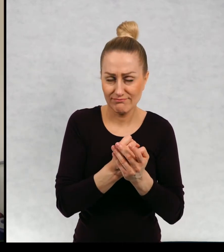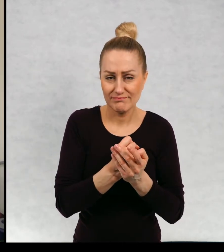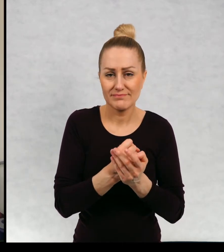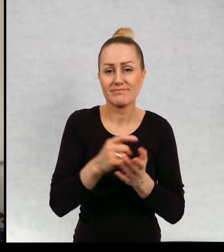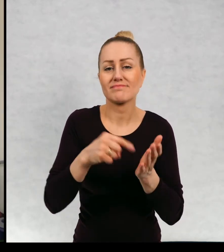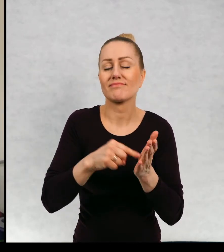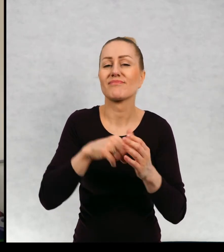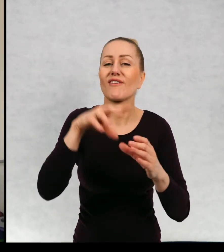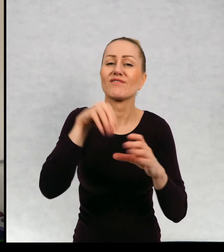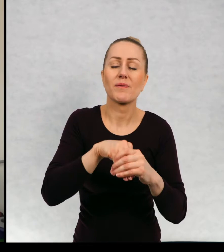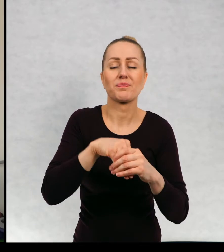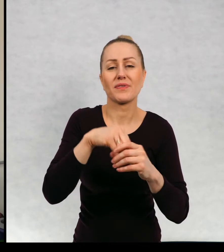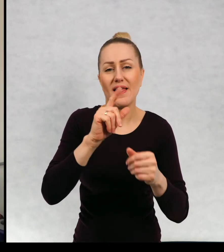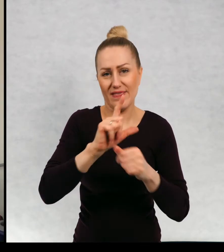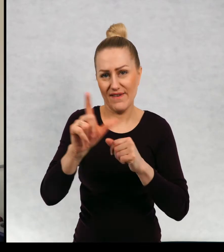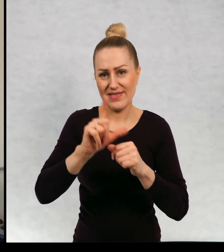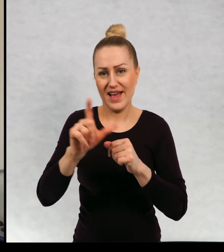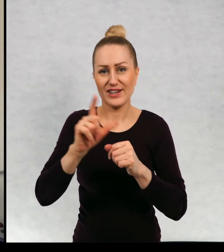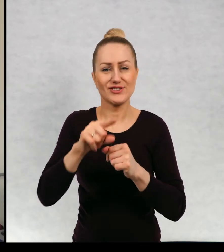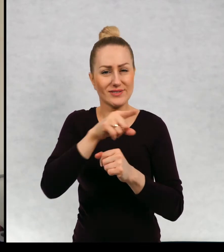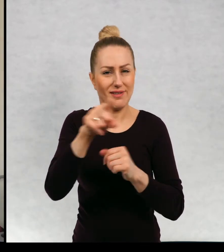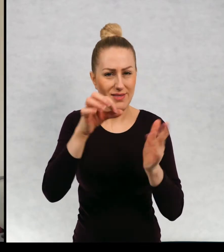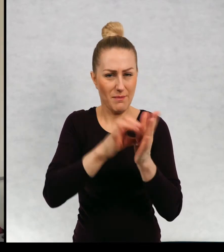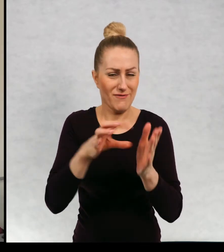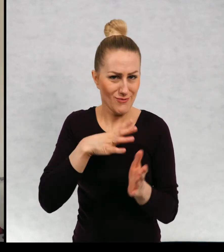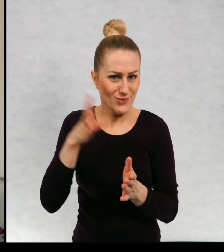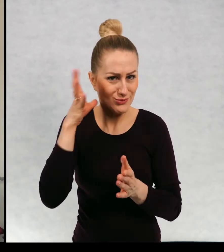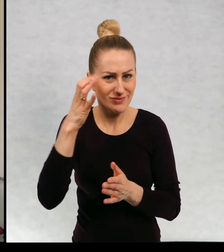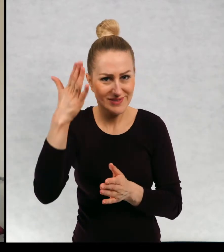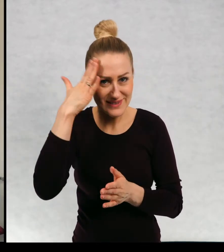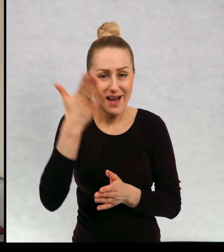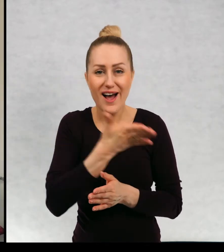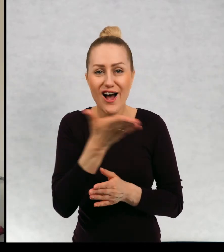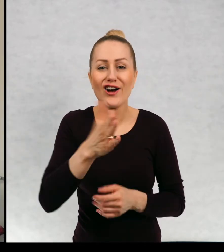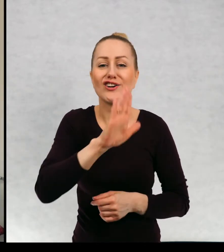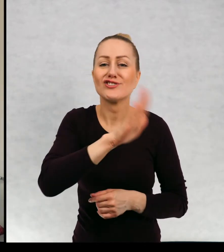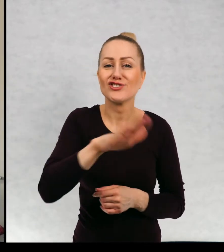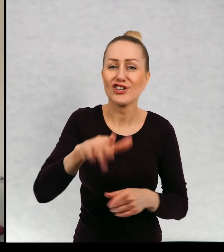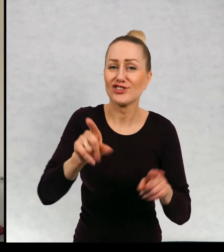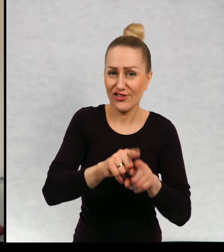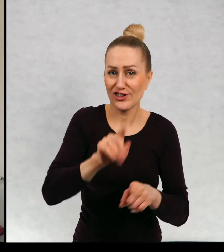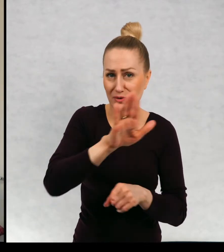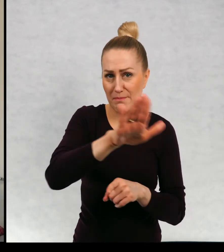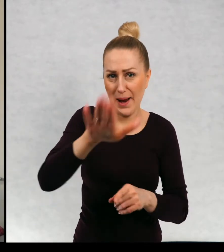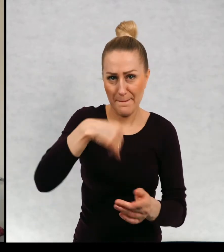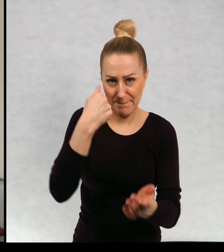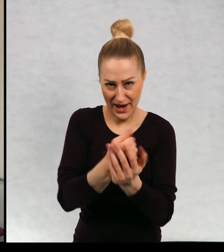To jest dwanaście, no na pewno słyszeliście o tym, że dzieci też mają swoje prawa